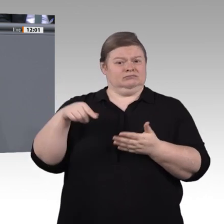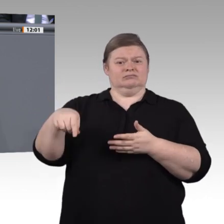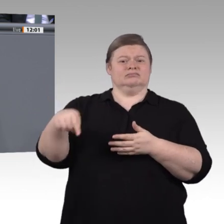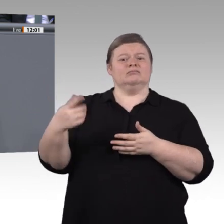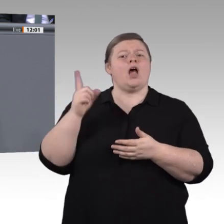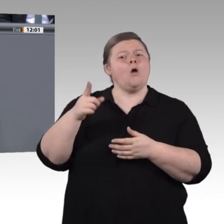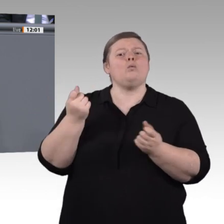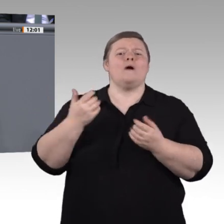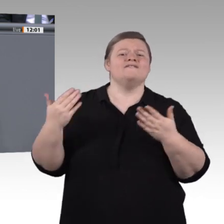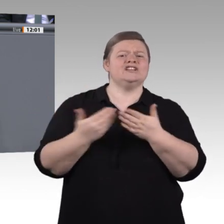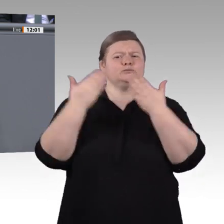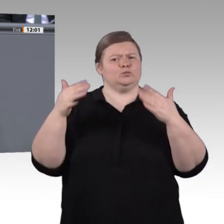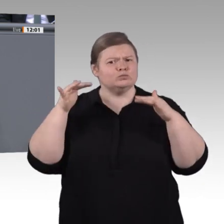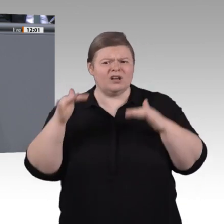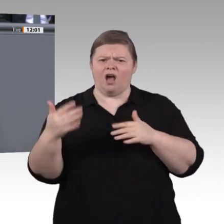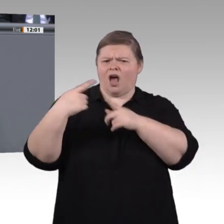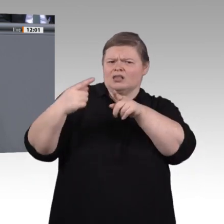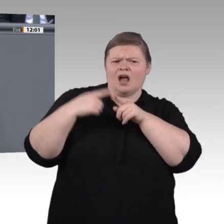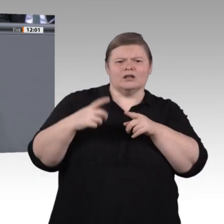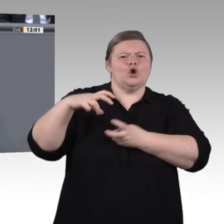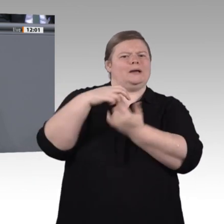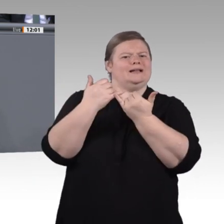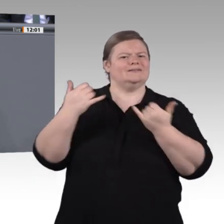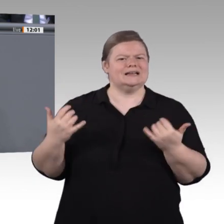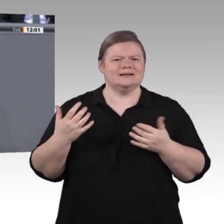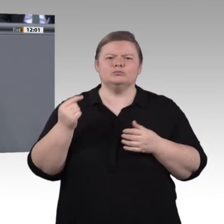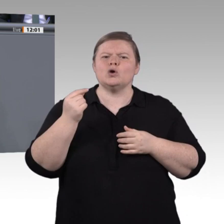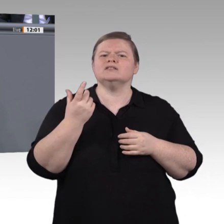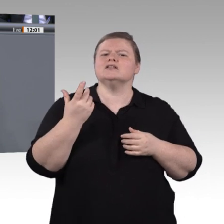einen kritischen Umgang mit Technik, ja. Es geht darum, zu wissen, was sie mit uns